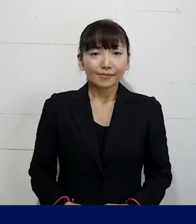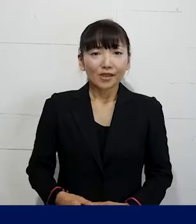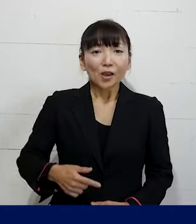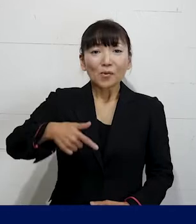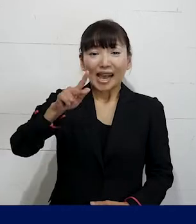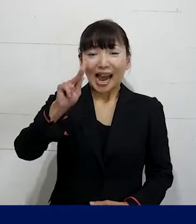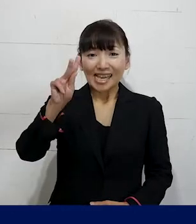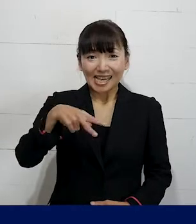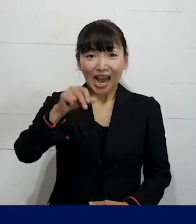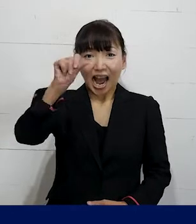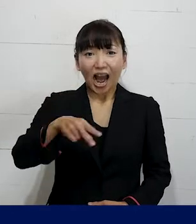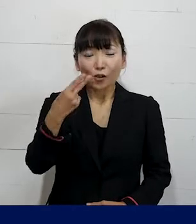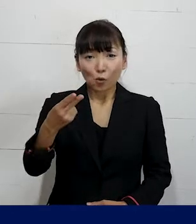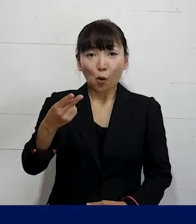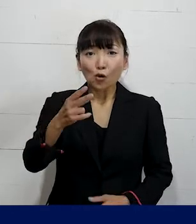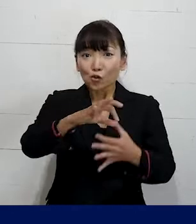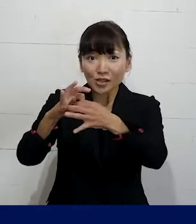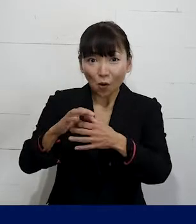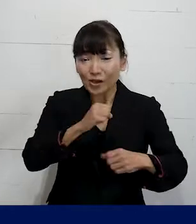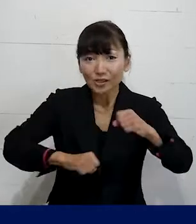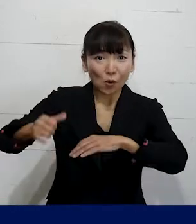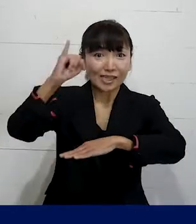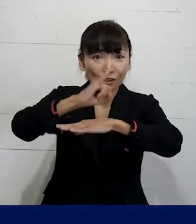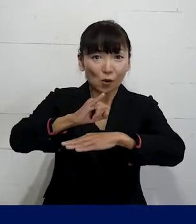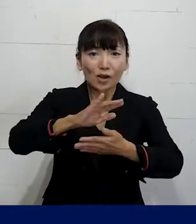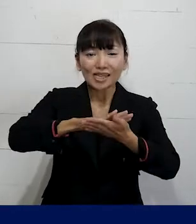プレカリアートユニオン執行委員長の 清水直子です